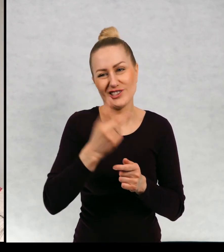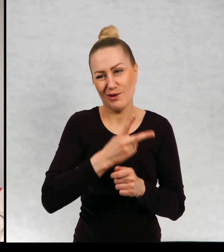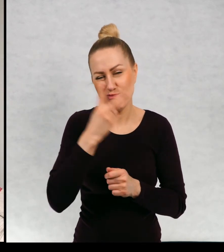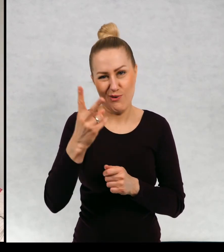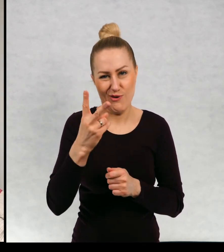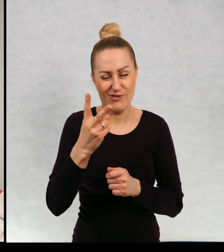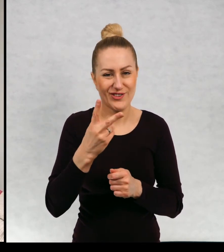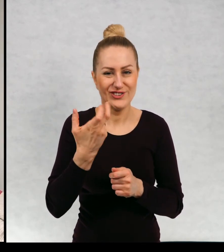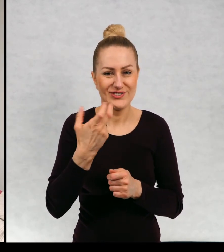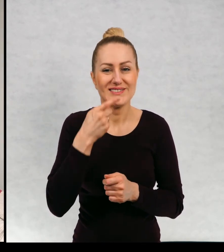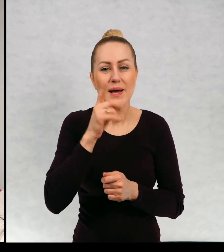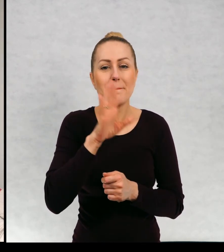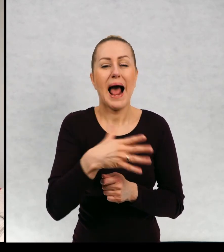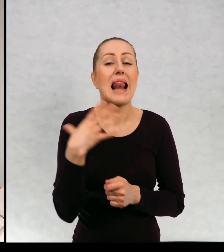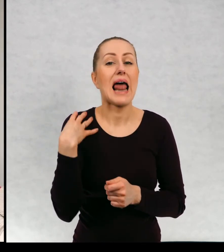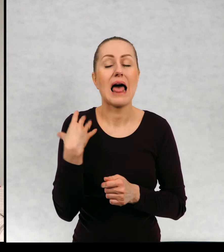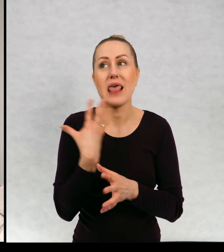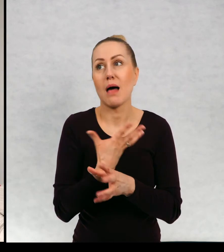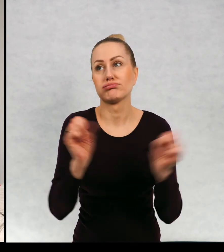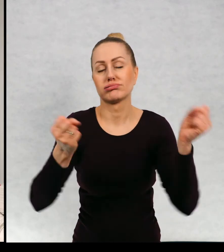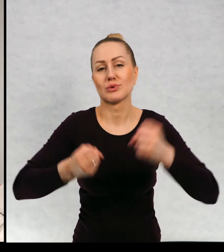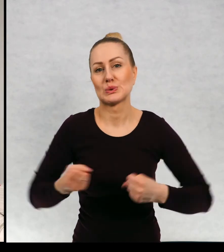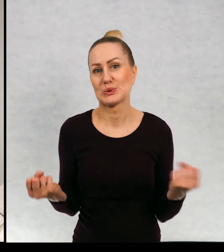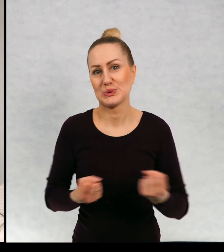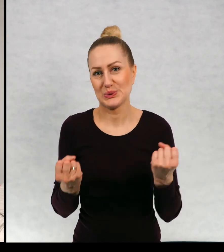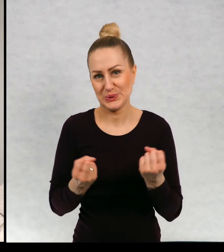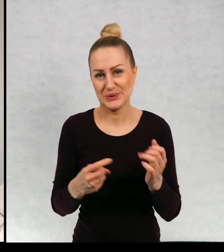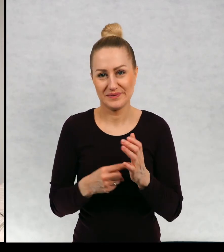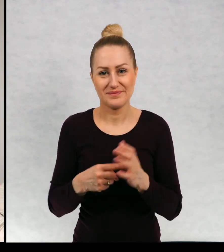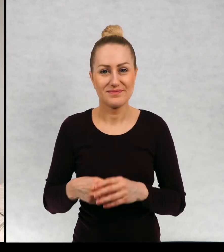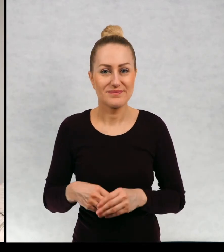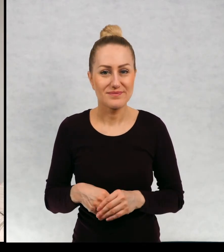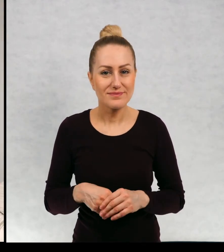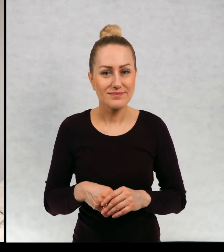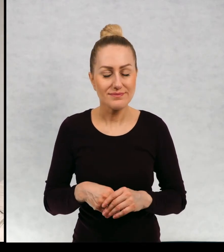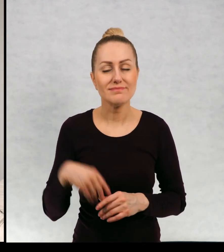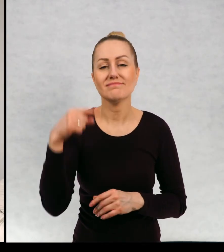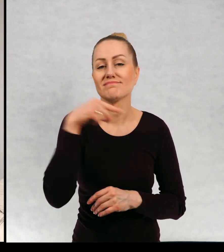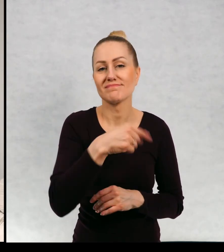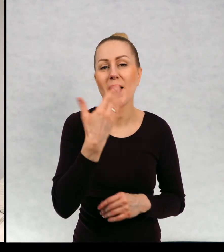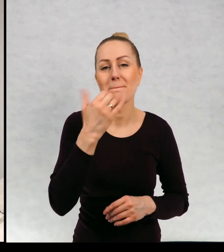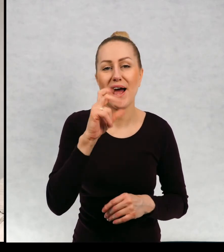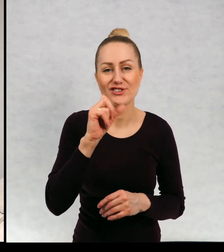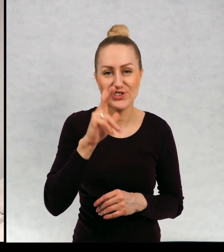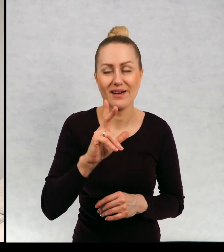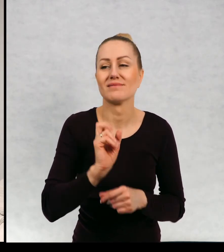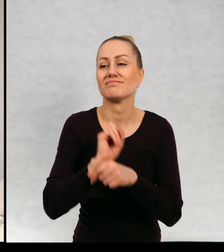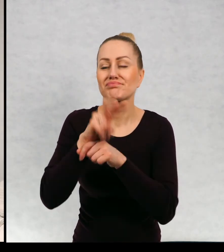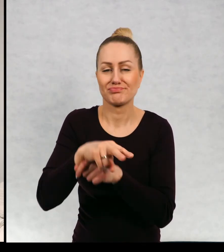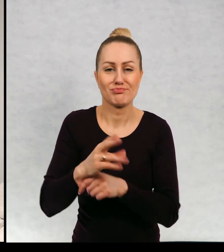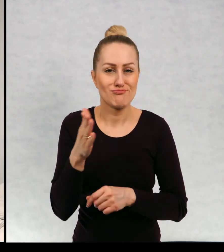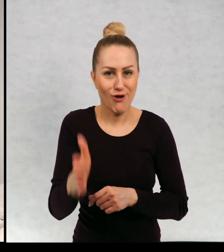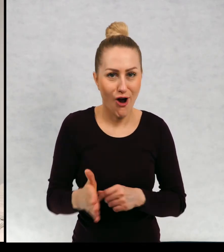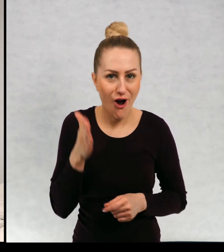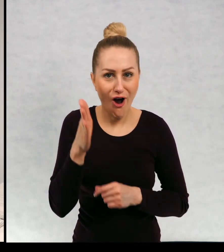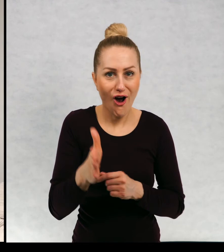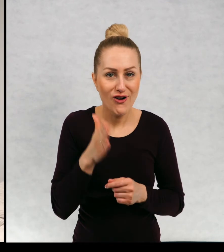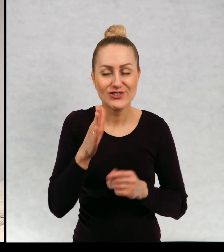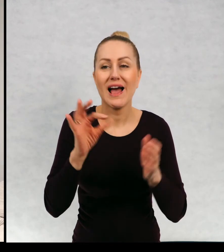w każdym razie kończy bardzo dużo lat i Maciej wsiada do pociągu